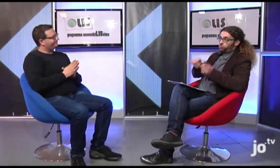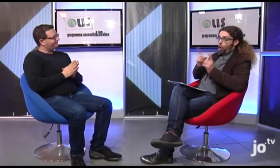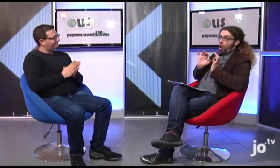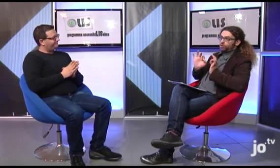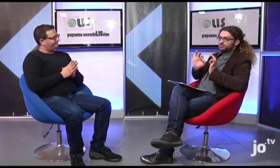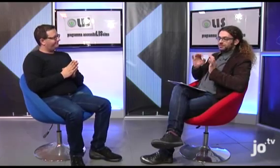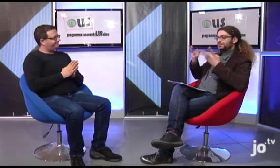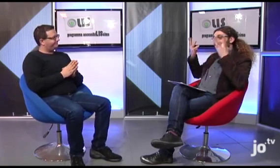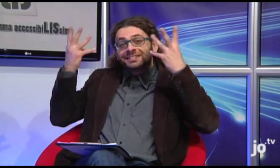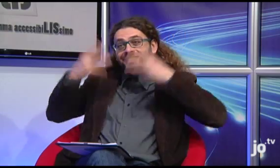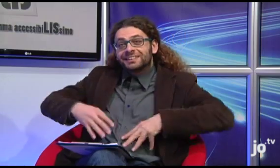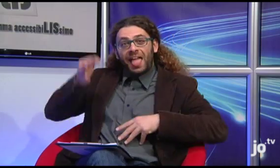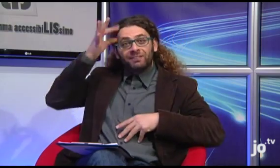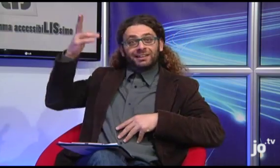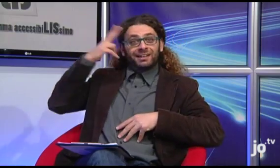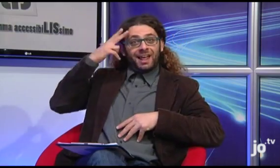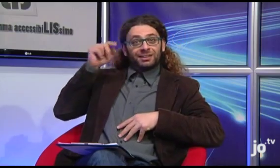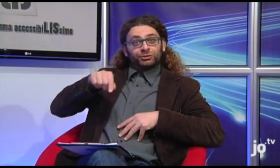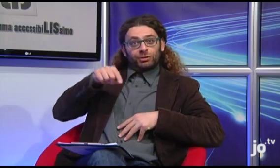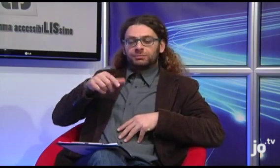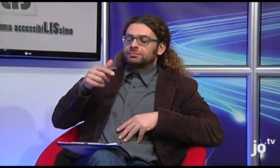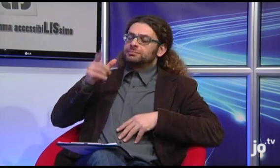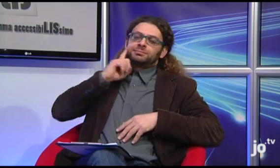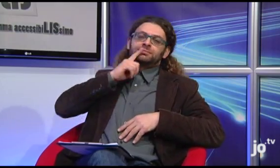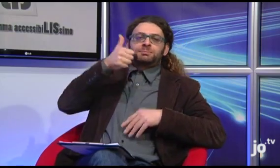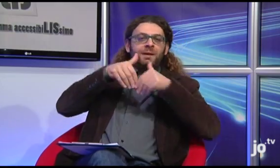Si infatti di solito durante questi eventi a carattere religioso i sordi sono sempre in prima fila,